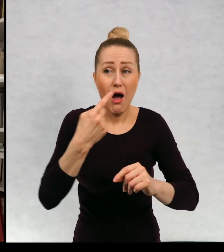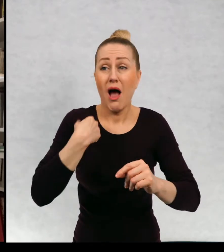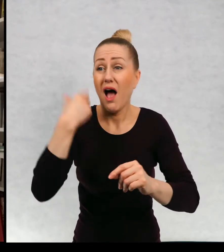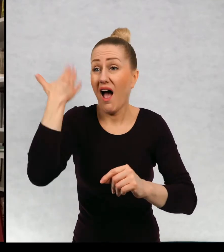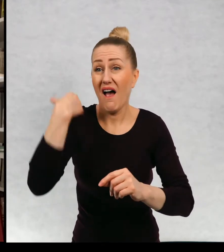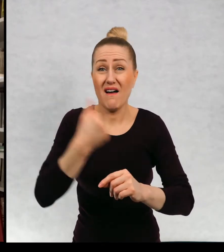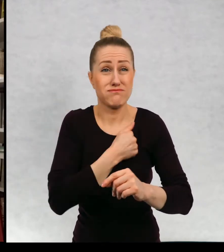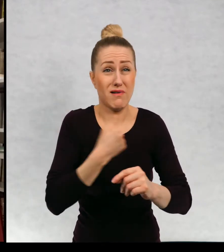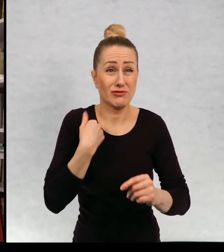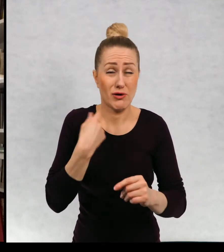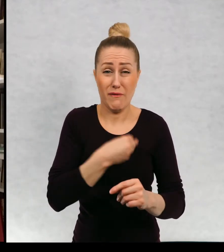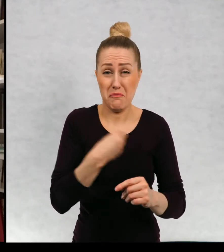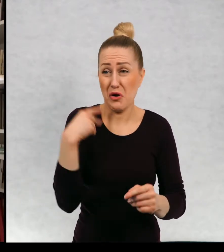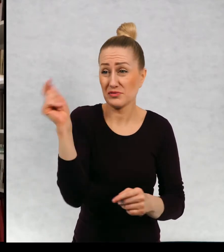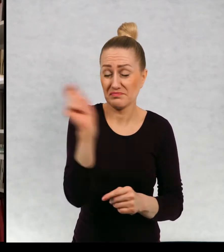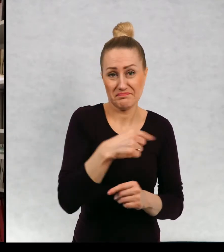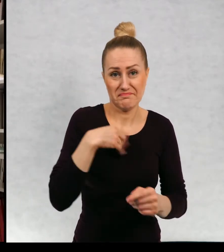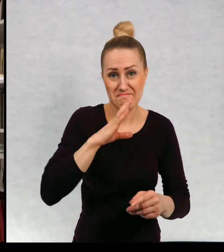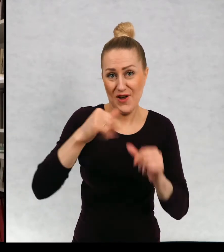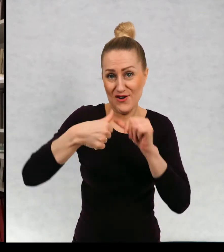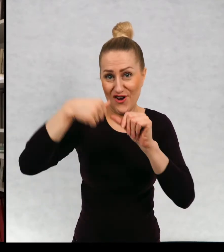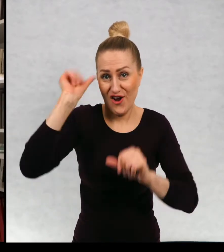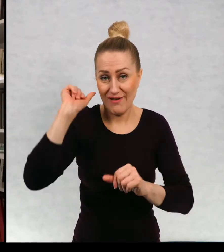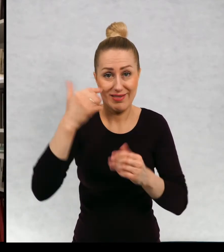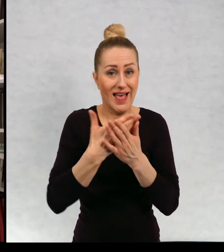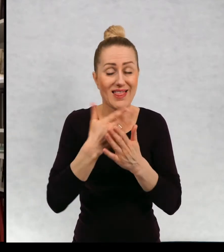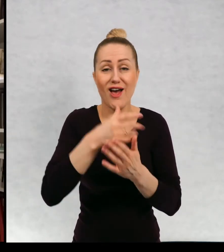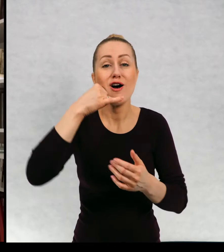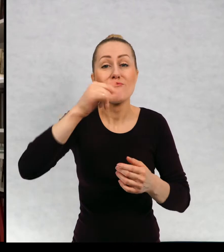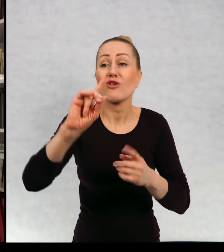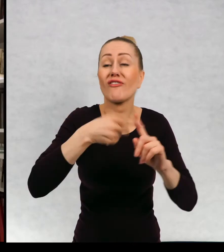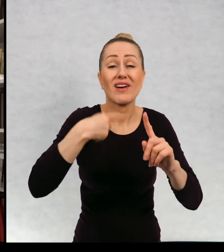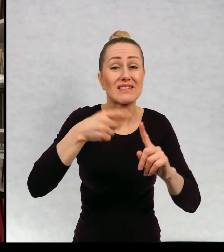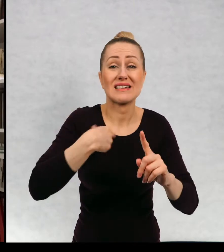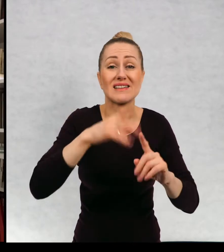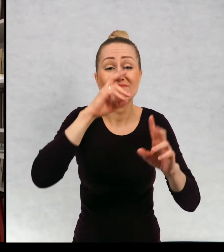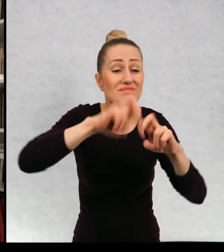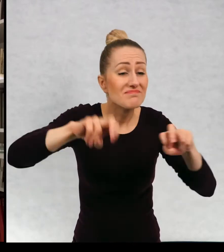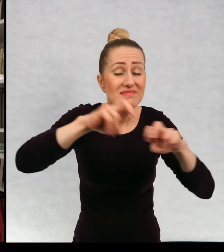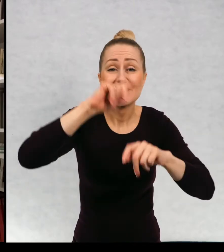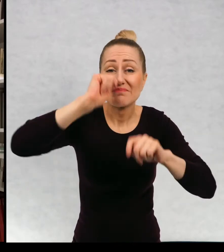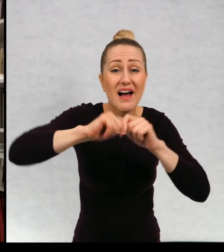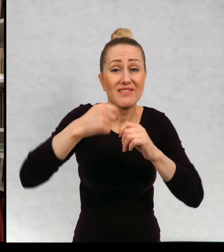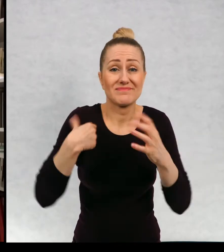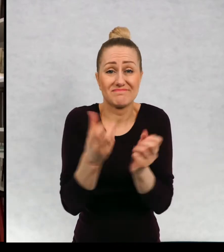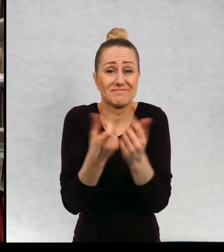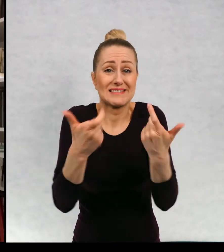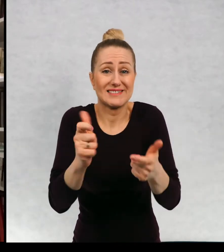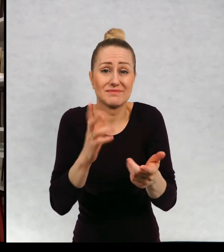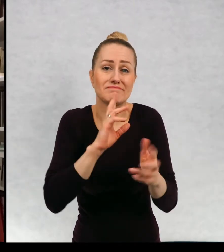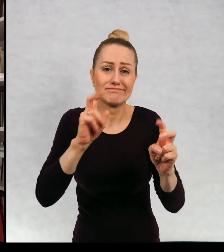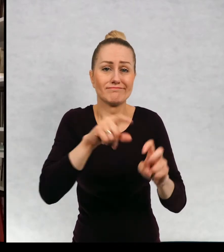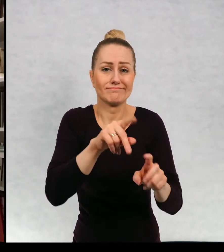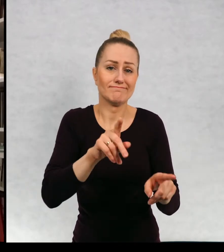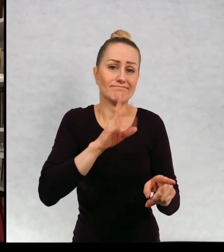byłam prawie rok temu w Polsce, więc no ta skrytka praktycznie jest, jest skrytką martwą.